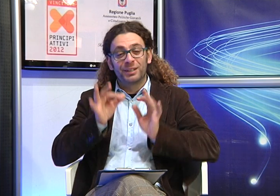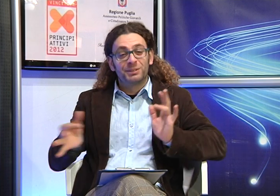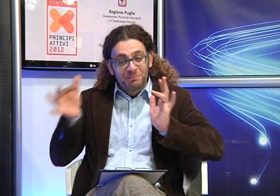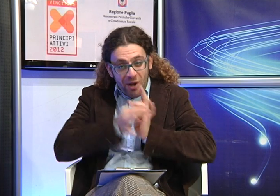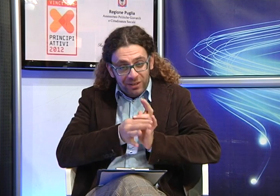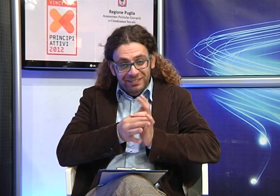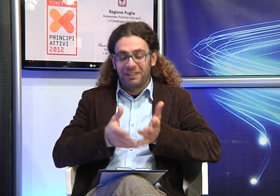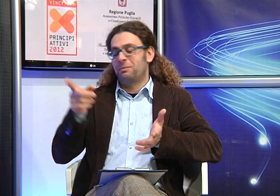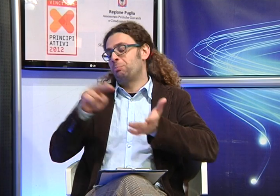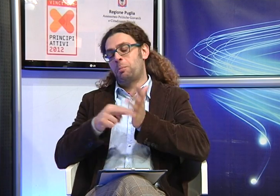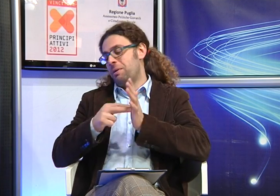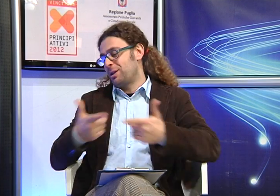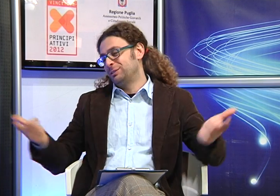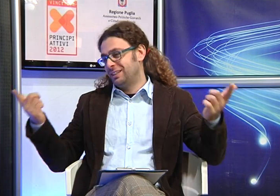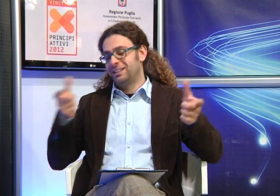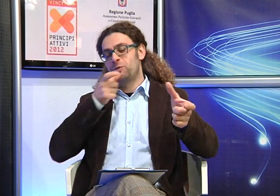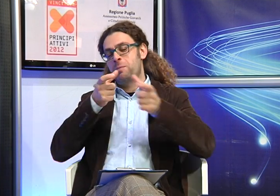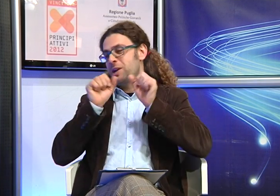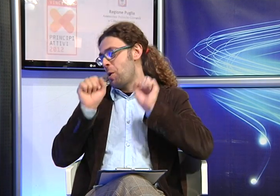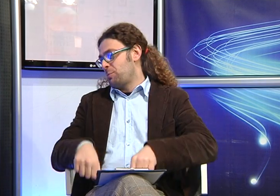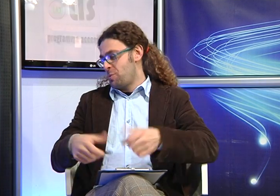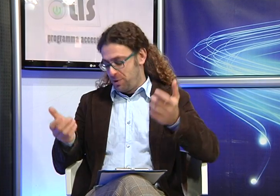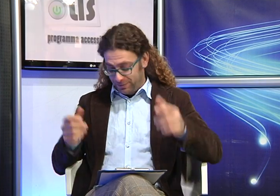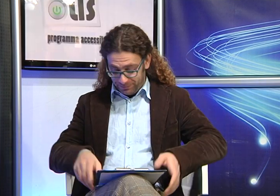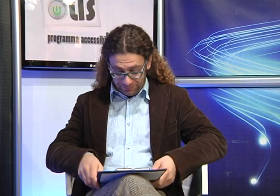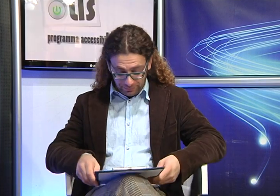tra le altre cose e sta organizzando anche il suo matrimonio quindi non c'è alcun problema di comunicazione